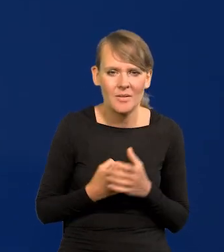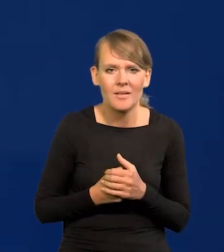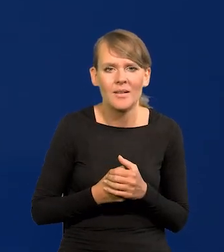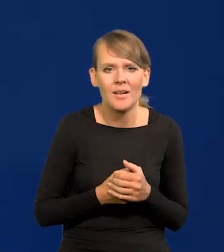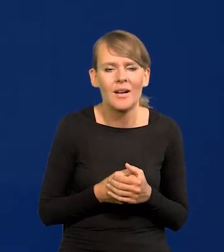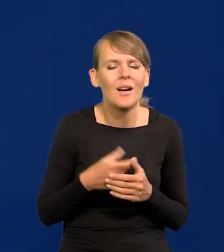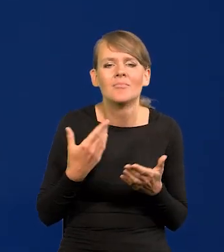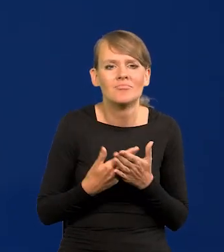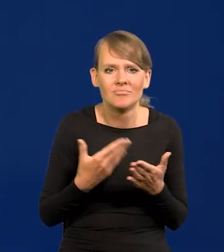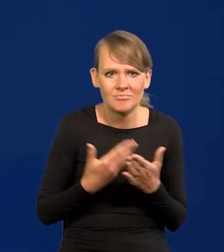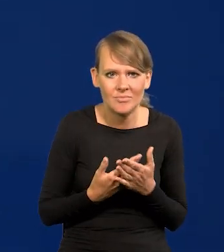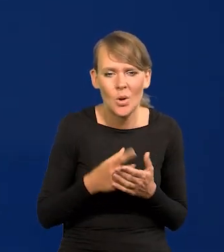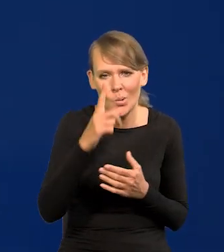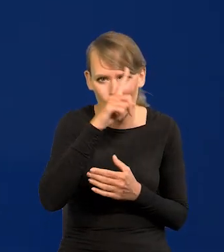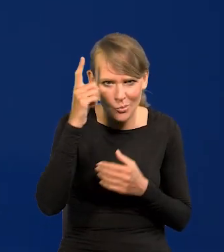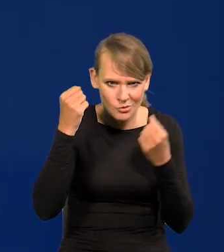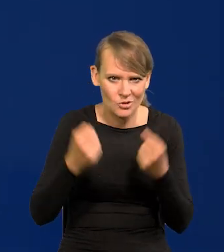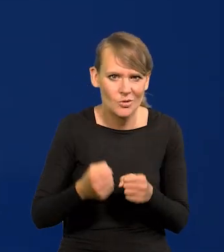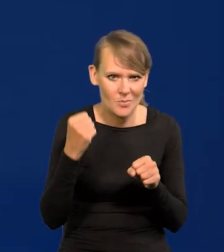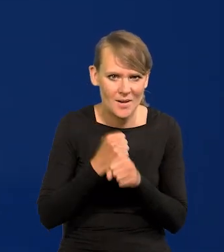A z czego to wynika? Z tego, że ludzie ciężko pracują.